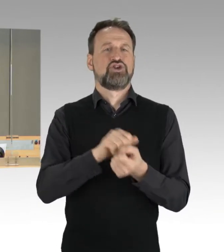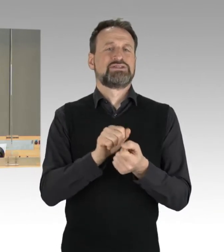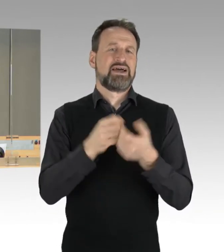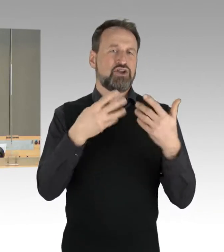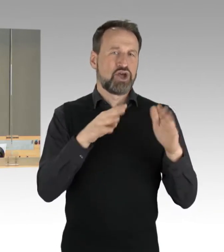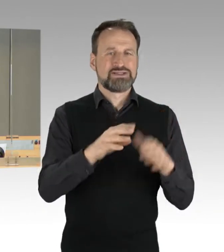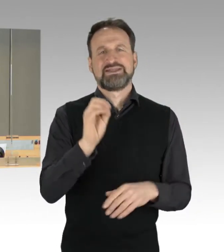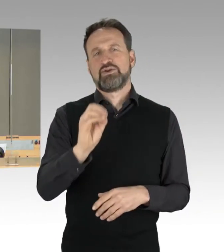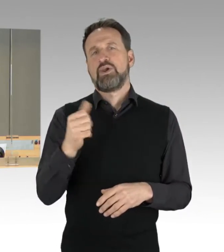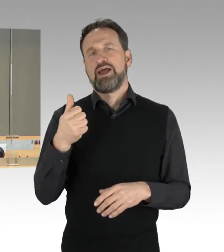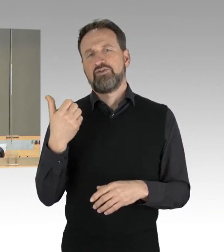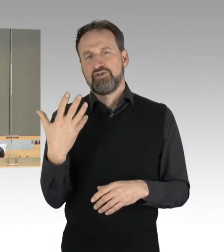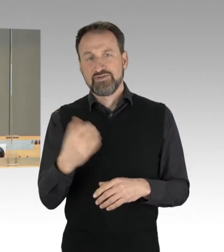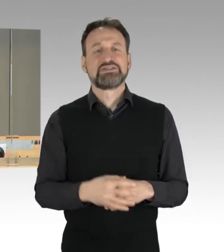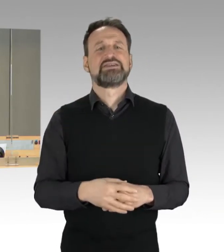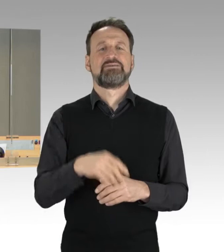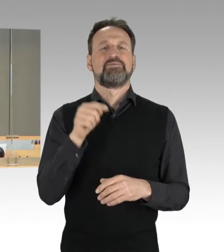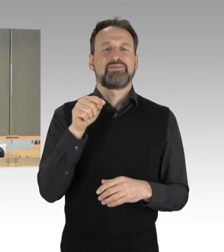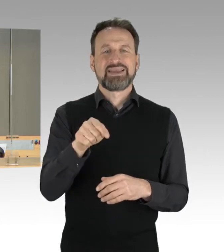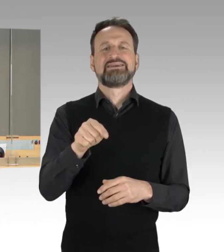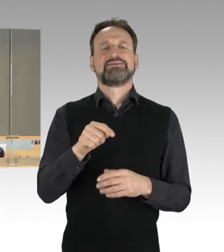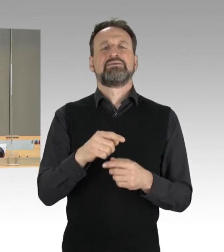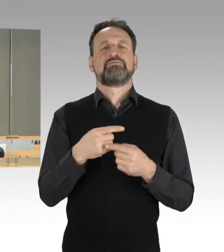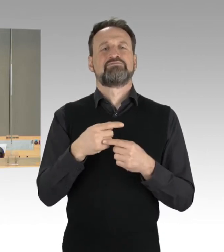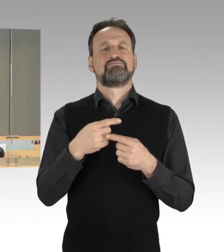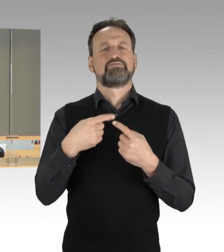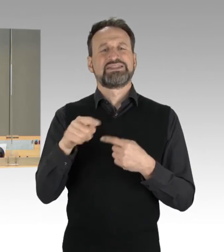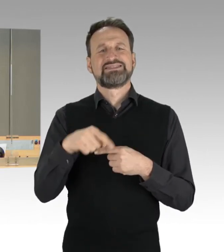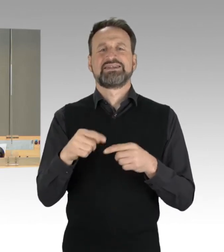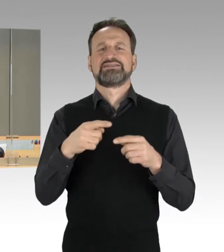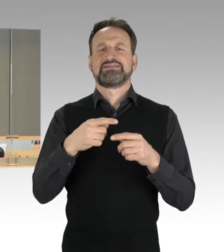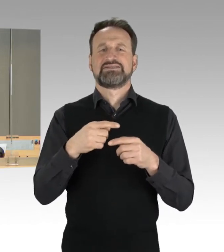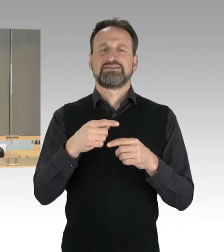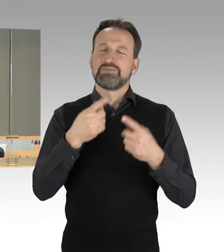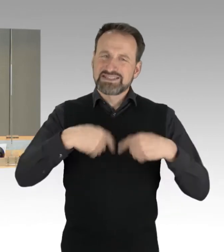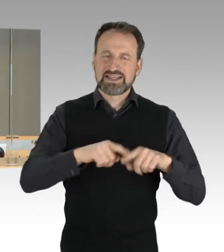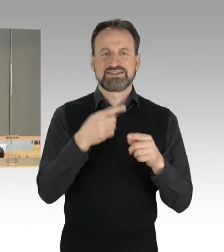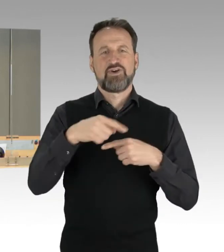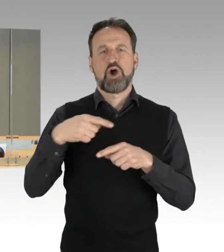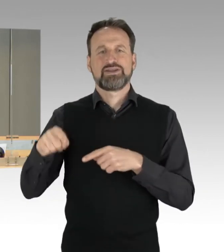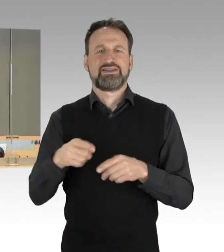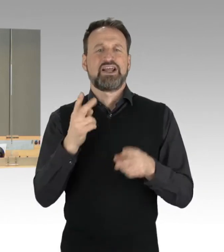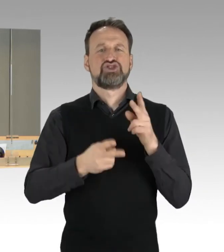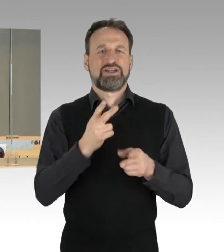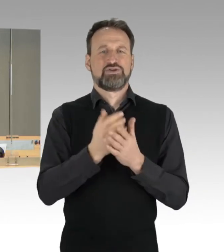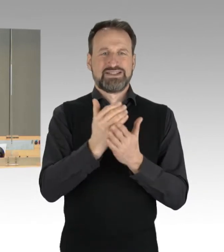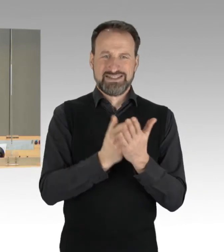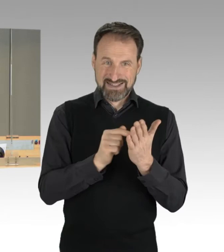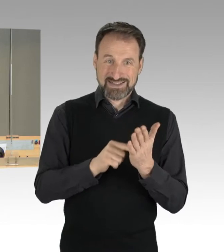des Bezirksverordneten- Entschädigungsgesetzes, darf ich festhalten, dass die Dringlichkeit einvernehmlich beschlossen wurde, sodass die nach unserer Geschäftsordnung